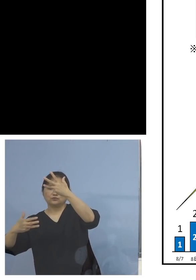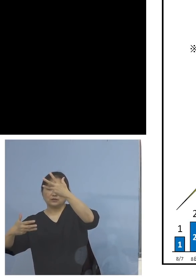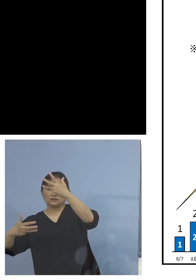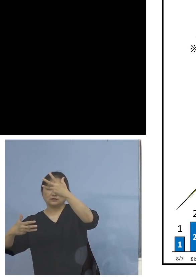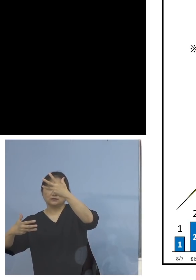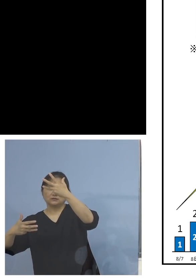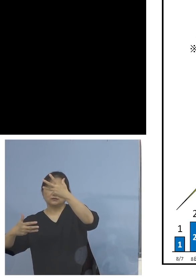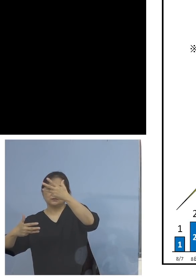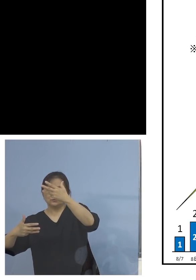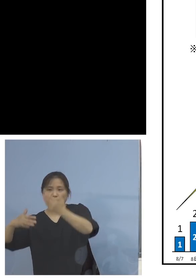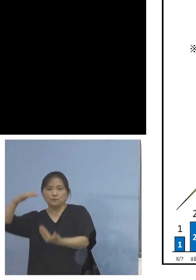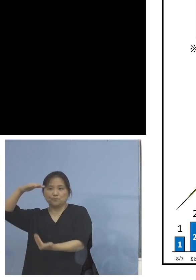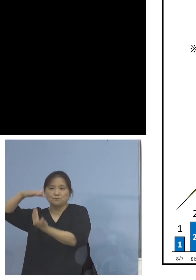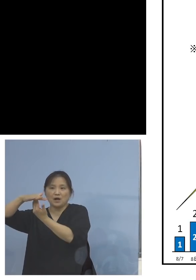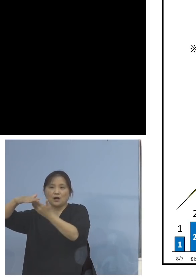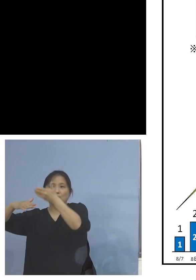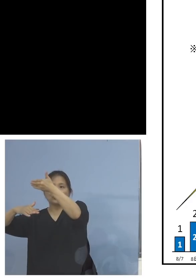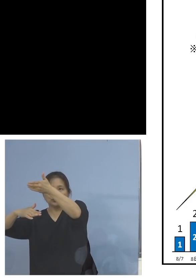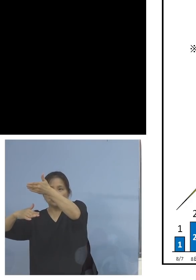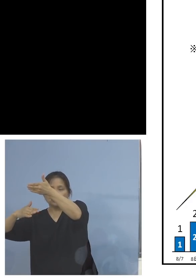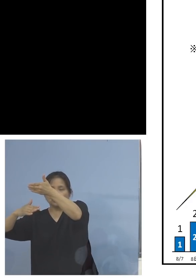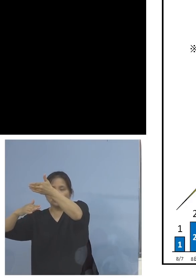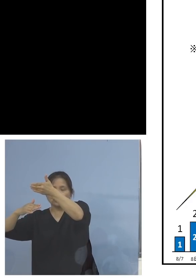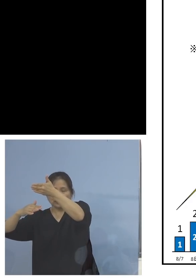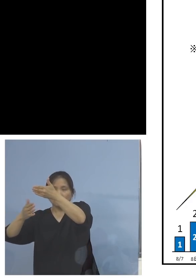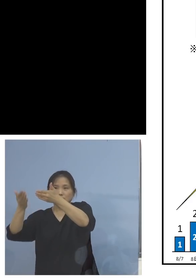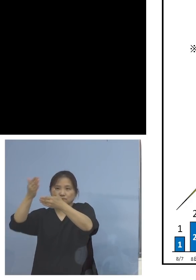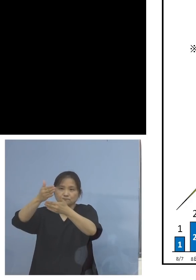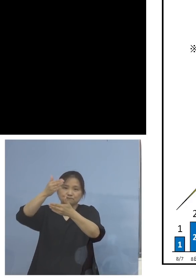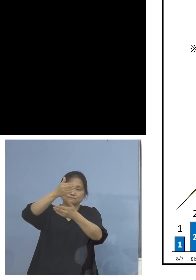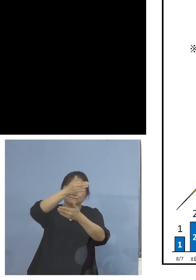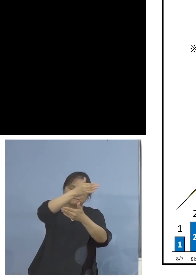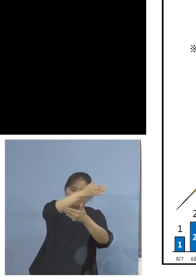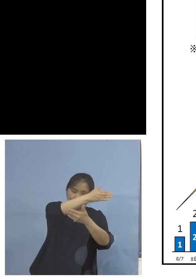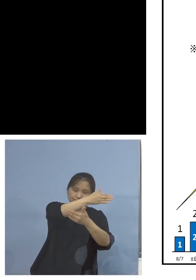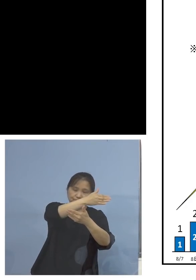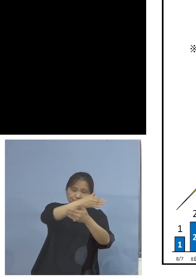非常に大きい塊になってますよね あるいは1日までの8(人)まで捉えると